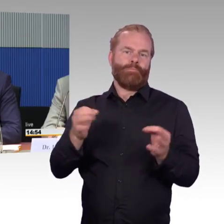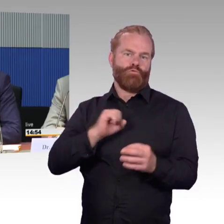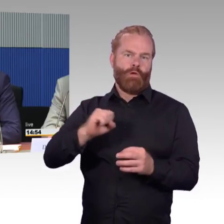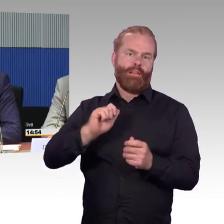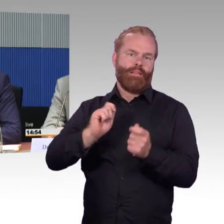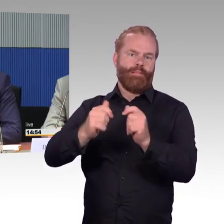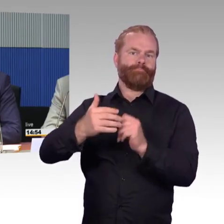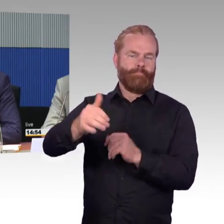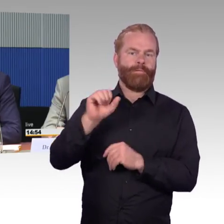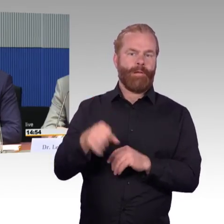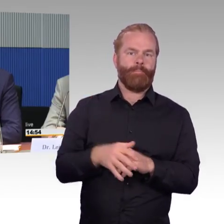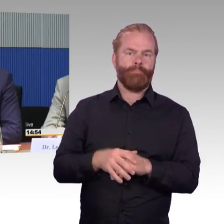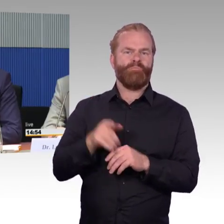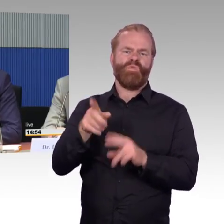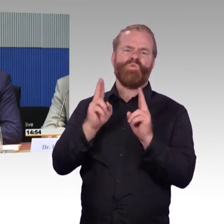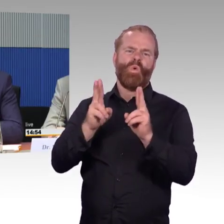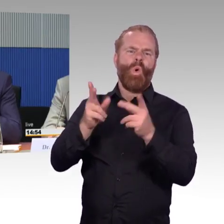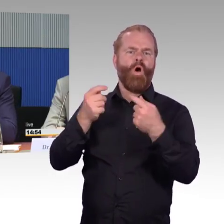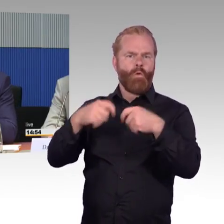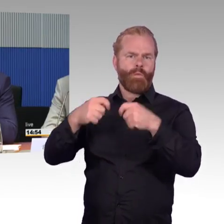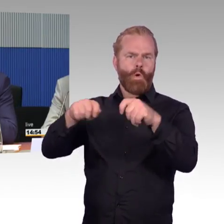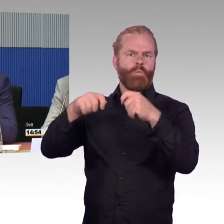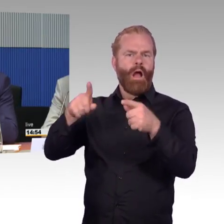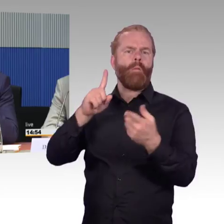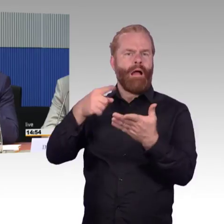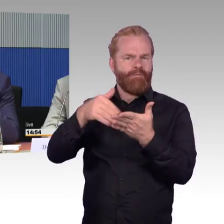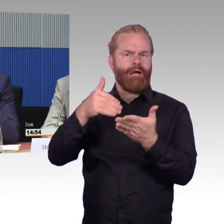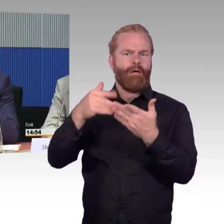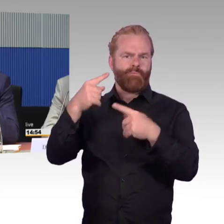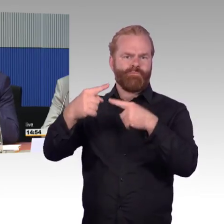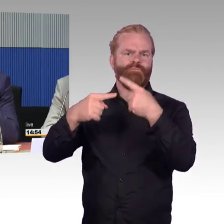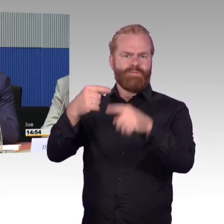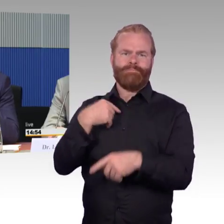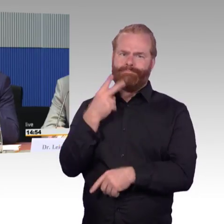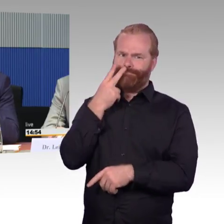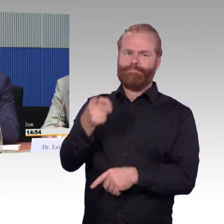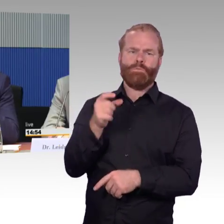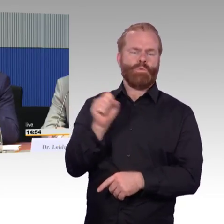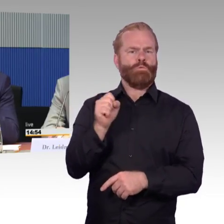der Haltestelle und dem Fahrzeug, entwickelt haben mit dem Fraunhofer-Institut in Aachen.